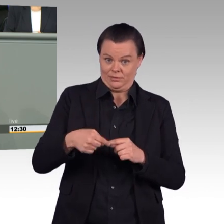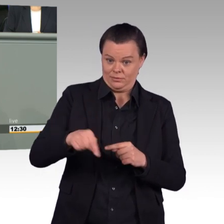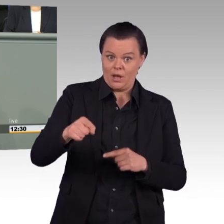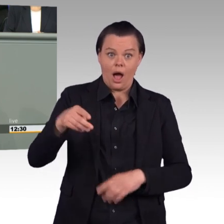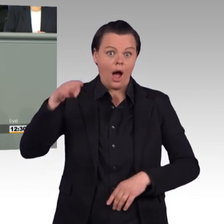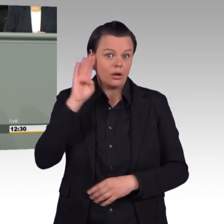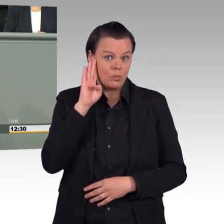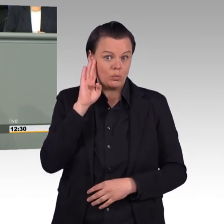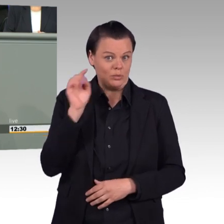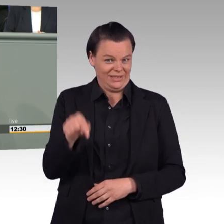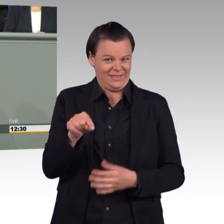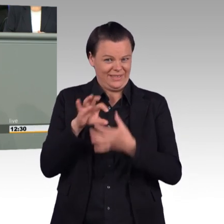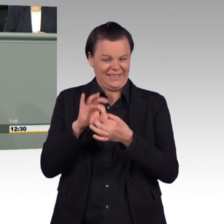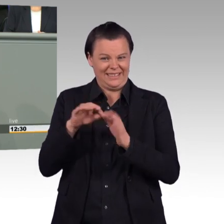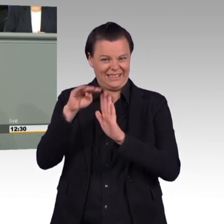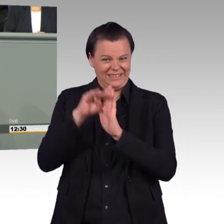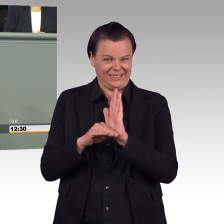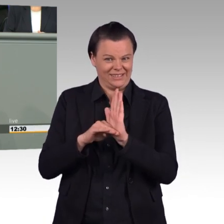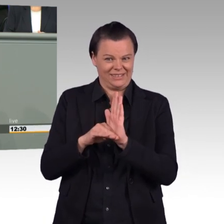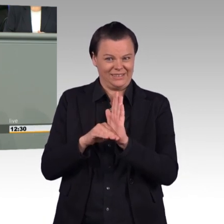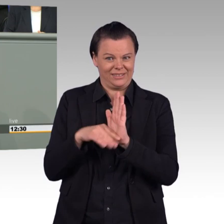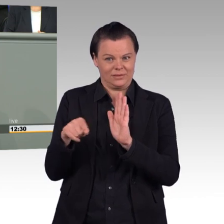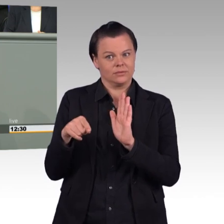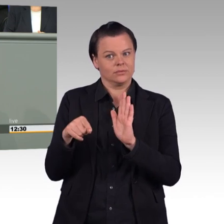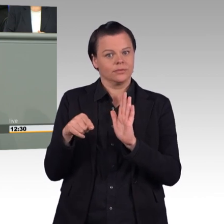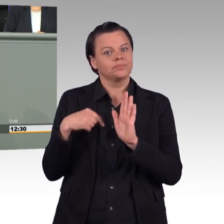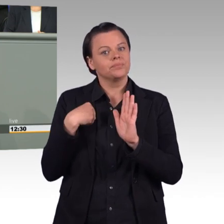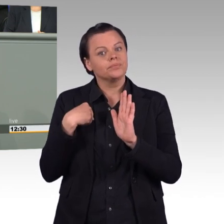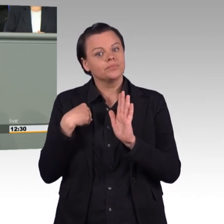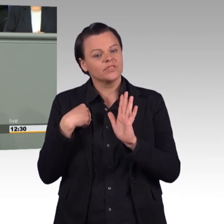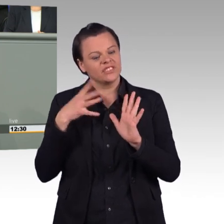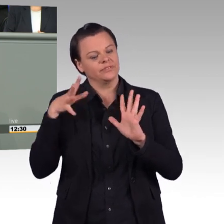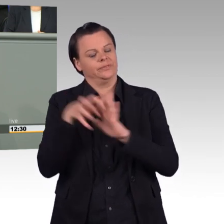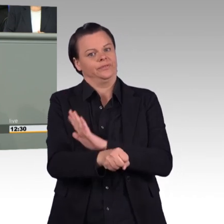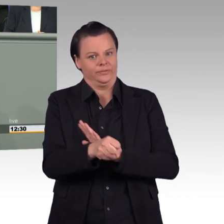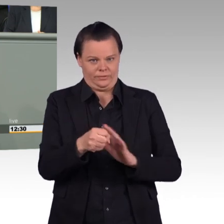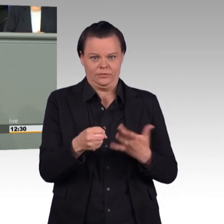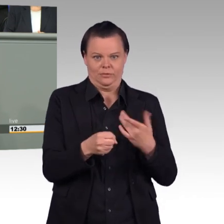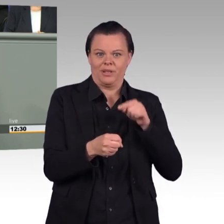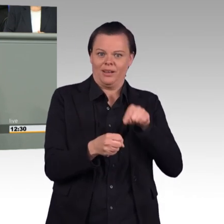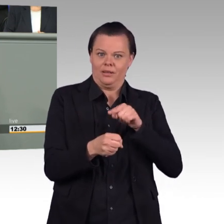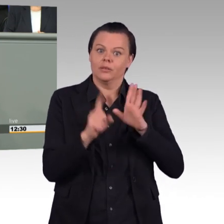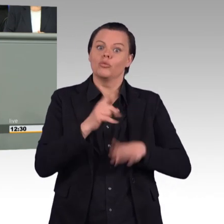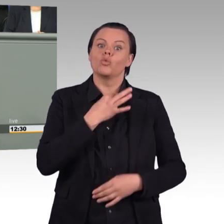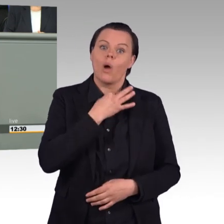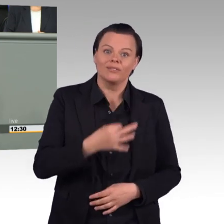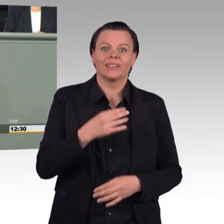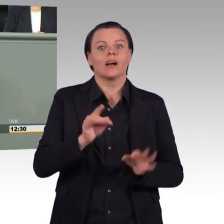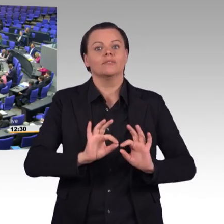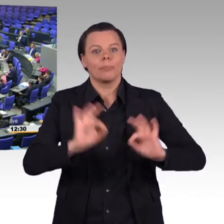weil wir wissen, dass kein Gesetz dieses Haus so erreicht, wie es es dann verlässt, daran auch unser Abstimmungsverhalten festmachen. Ich danke Ihnen.